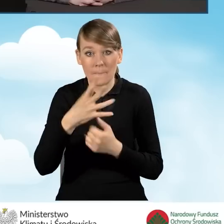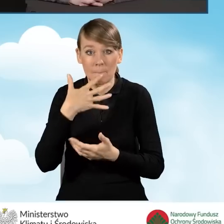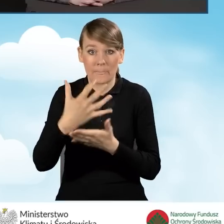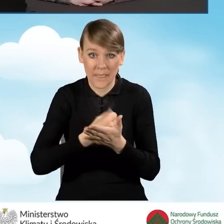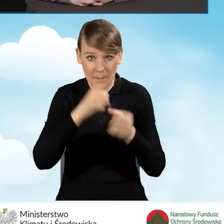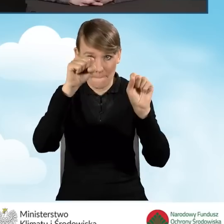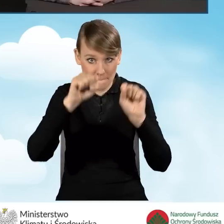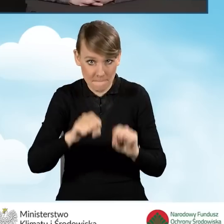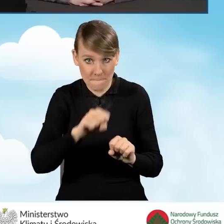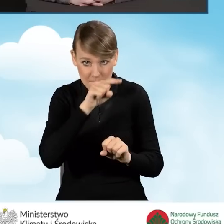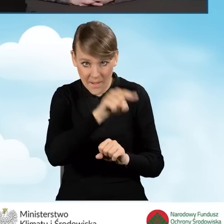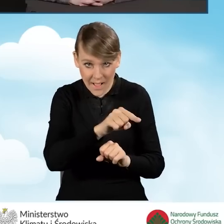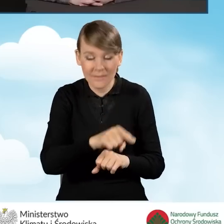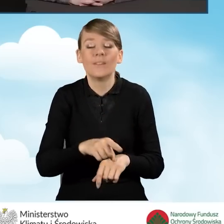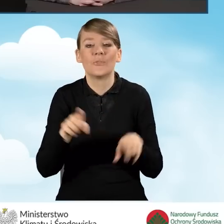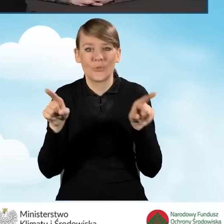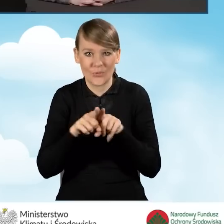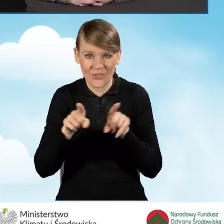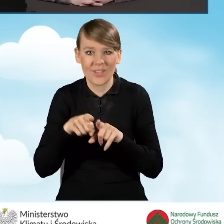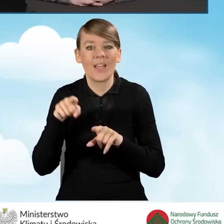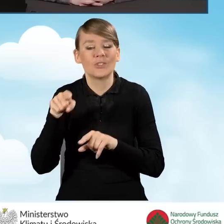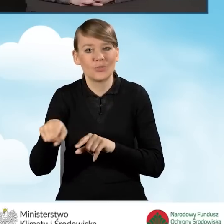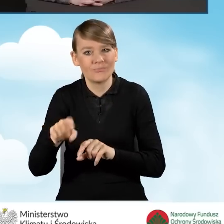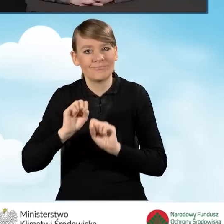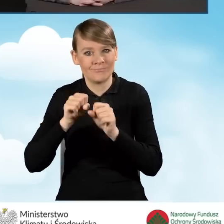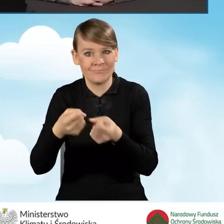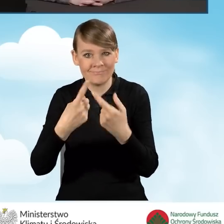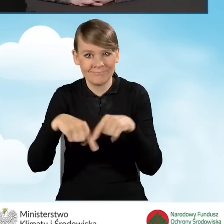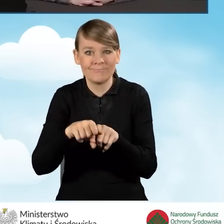to też realizacja przedsięwzięcia powinna się odbyć w ciągu 18 miesięcy